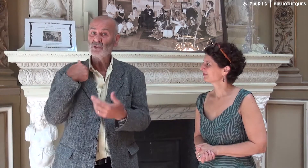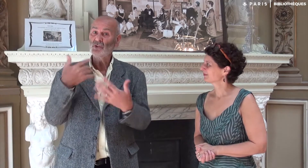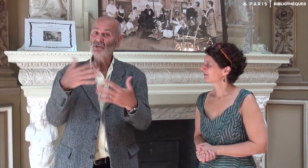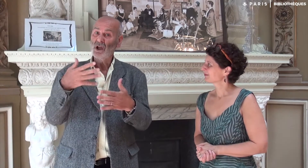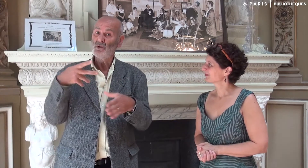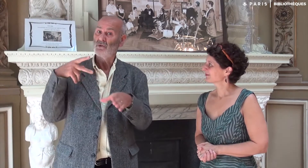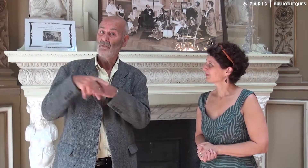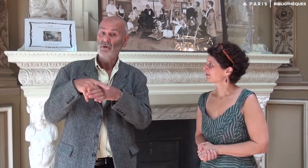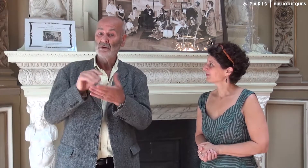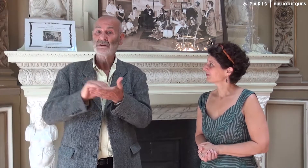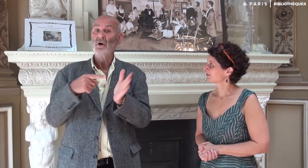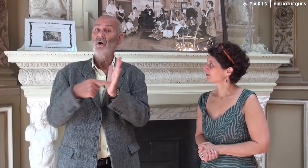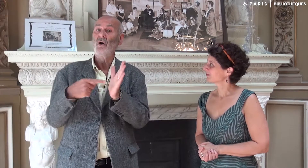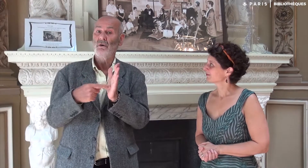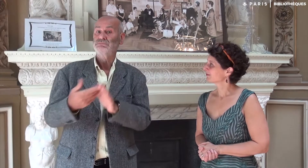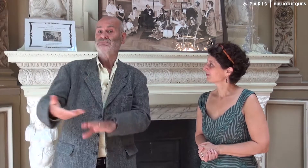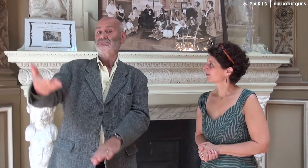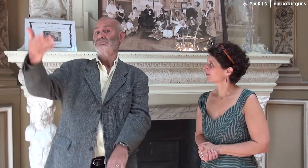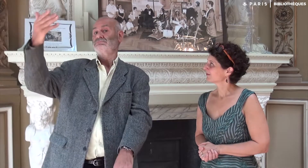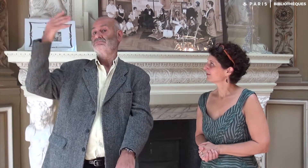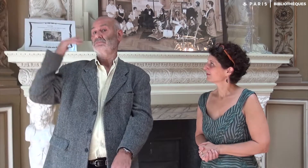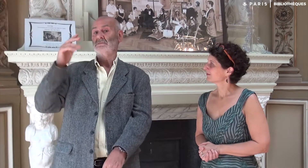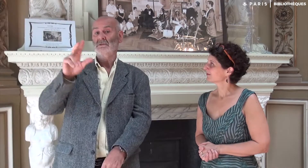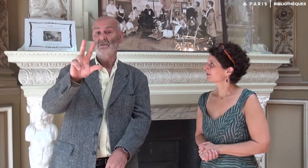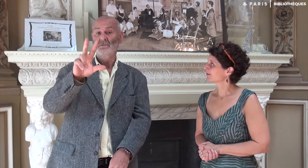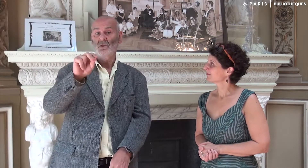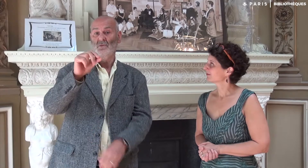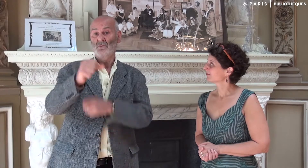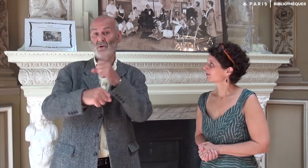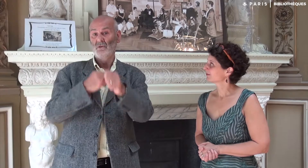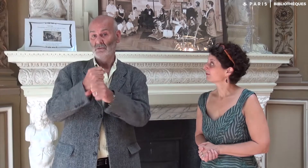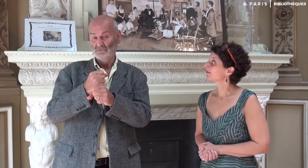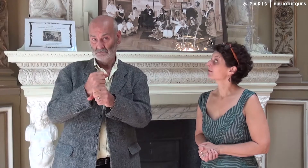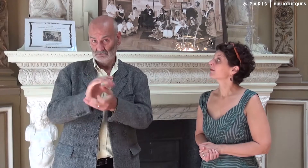Cette idée date d’il y a 30 ans.